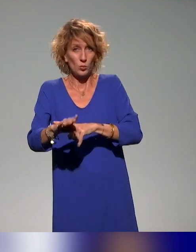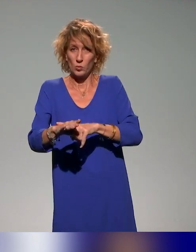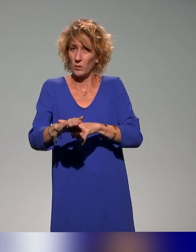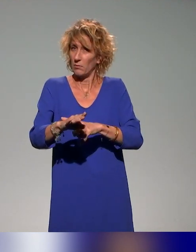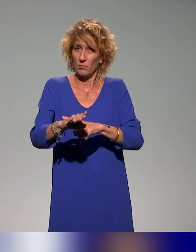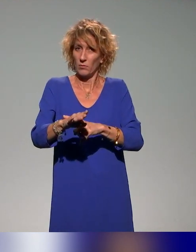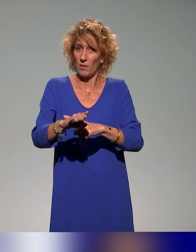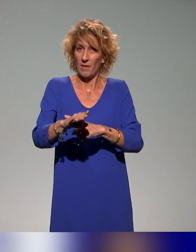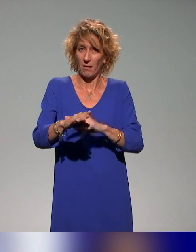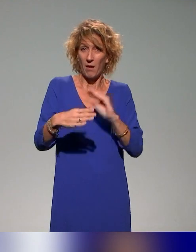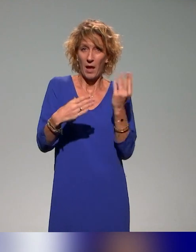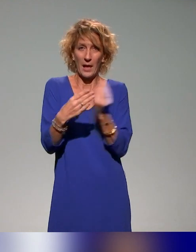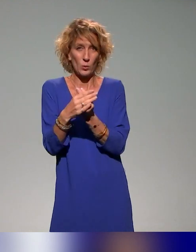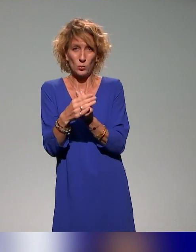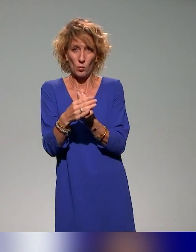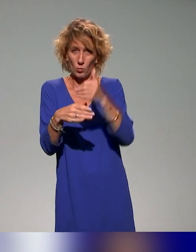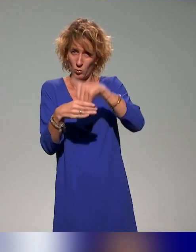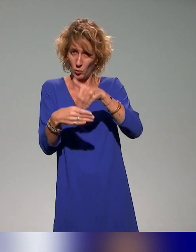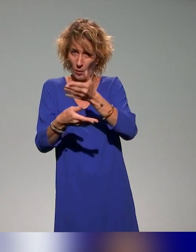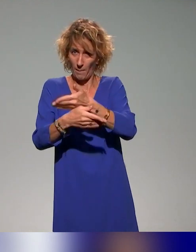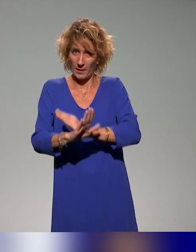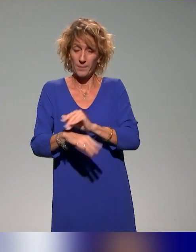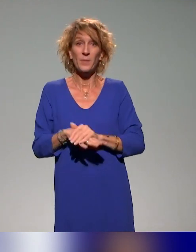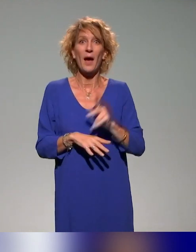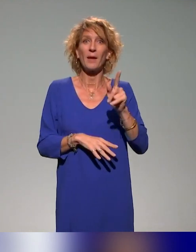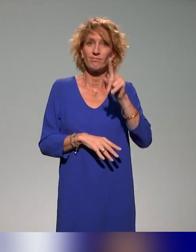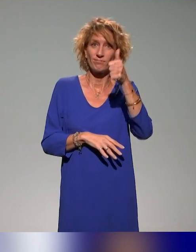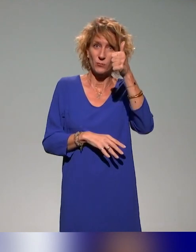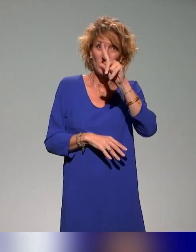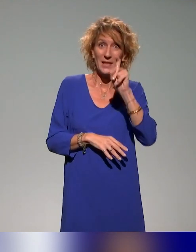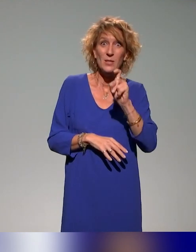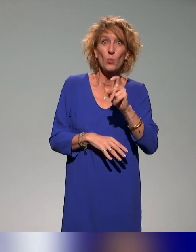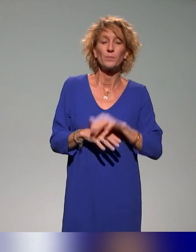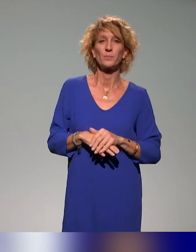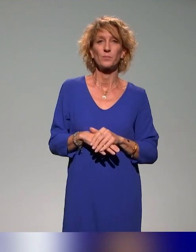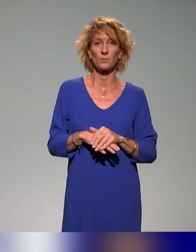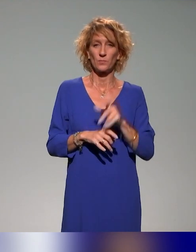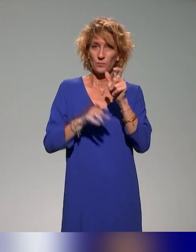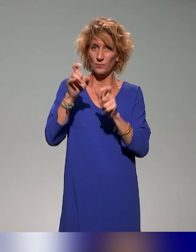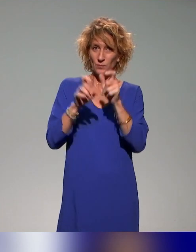Il y a une question des spectateurs.